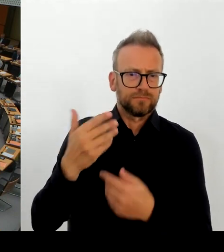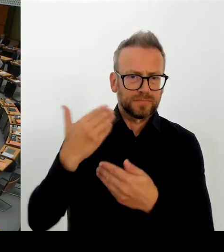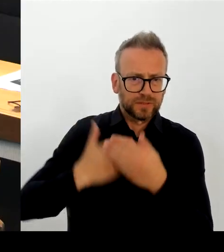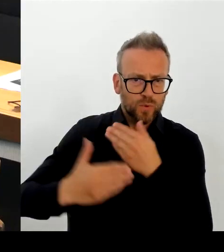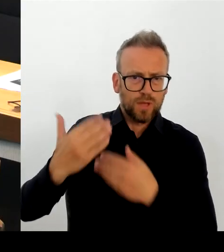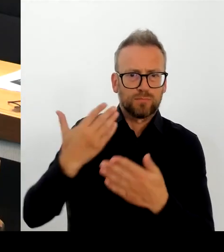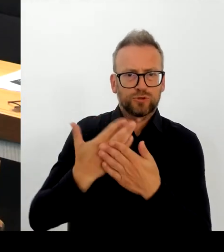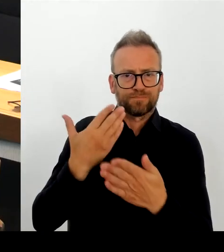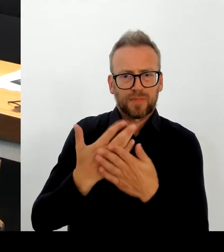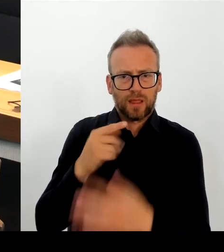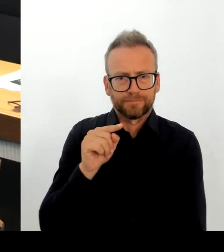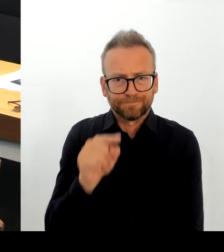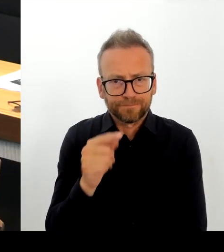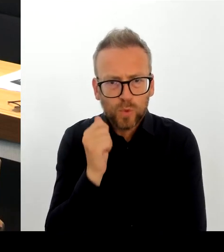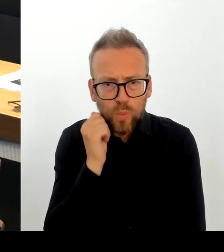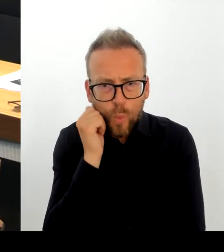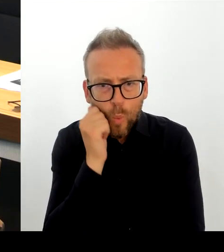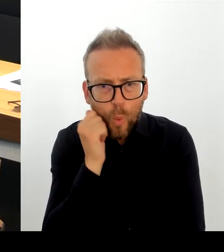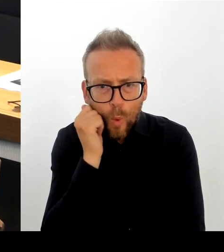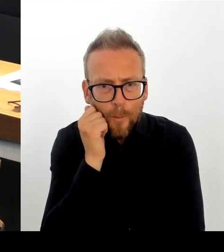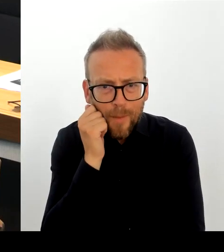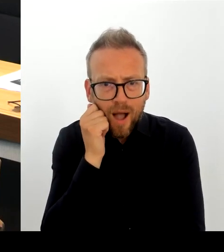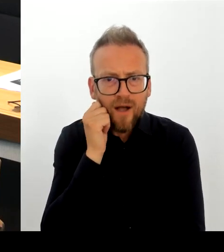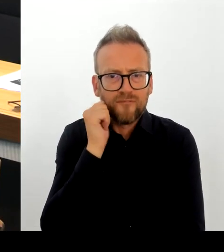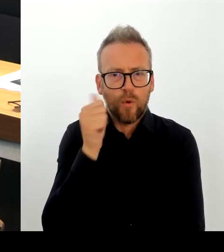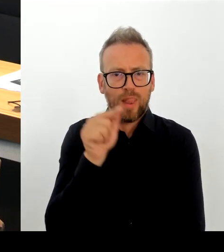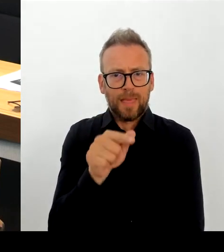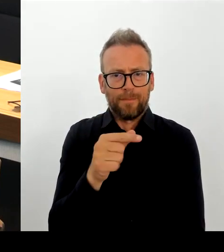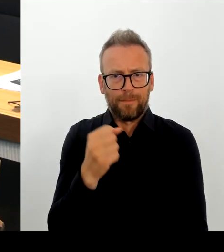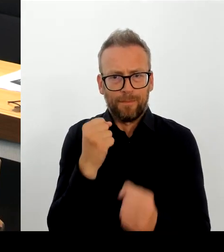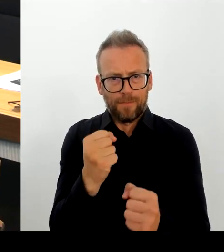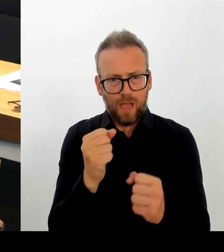Auch dazu habe ich mehrfach schon hier im Parlament gesprochen.